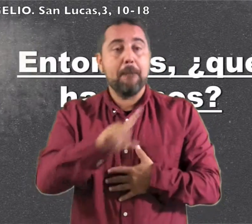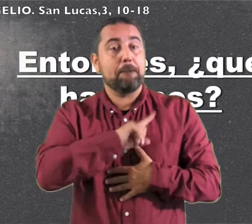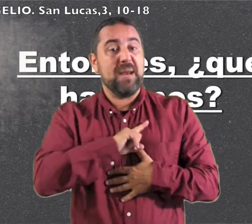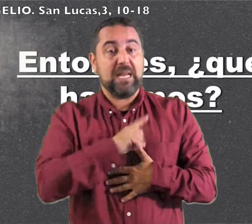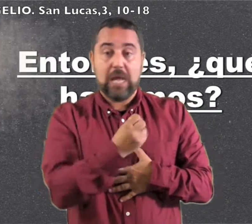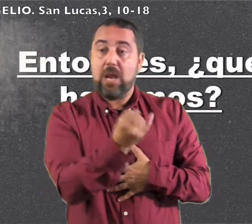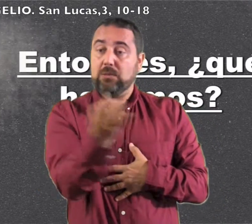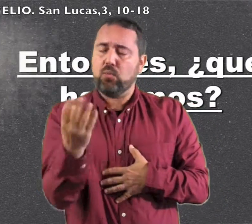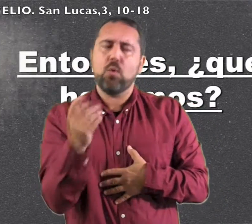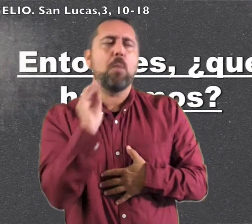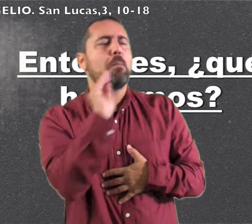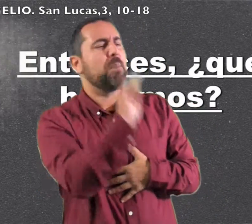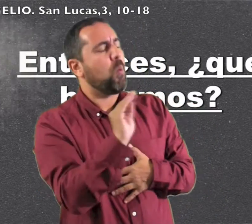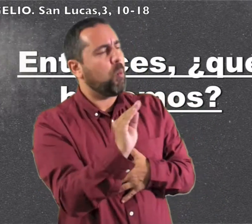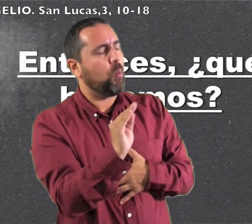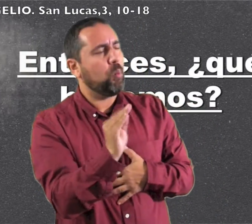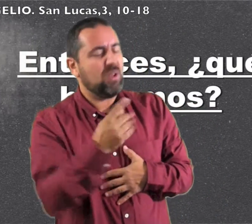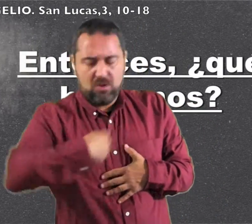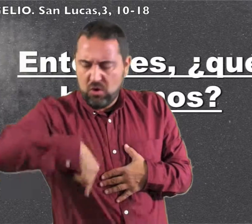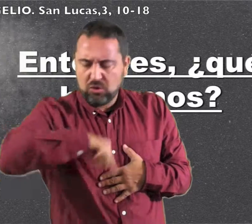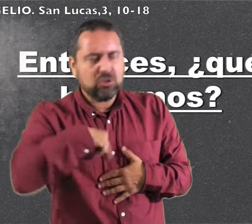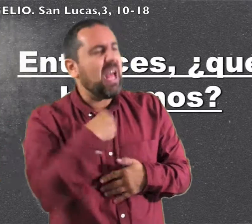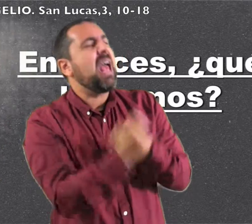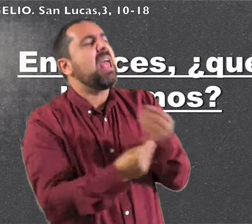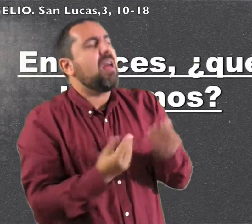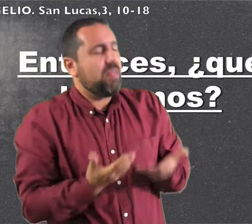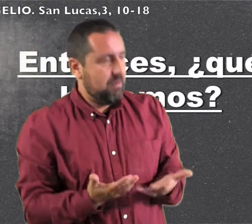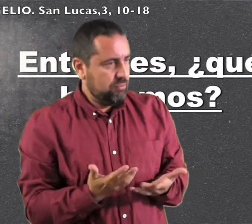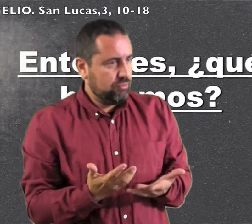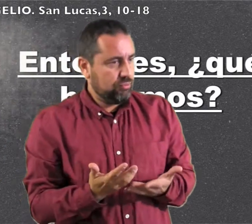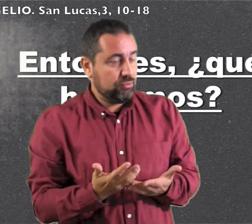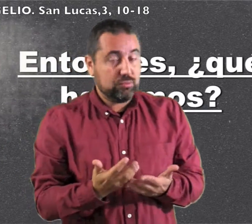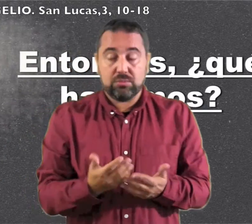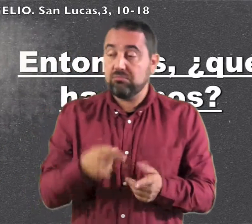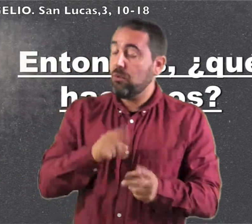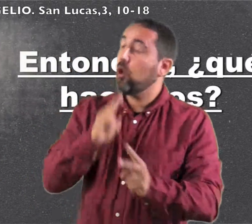<<Unos militares le preguntaron "¿Qué hacemos nosotros?